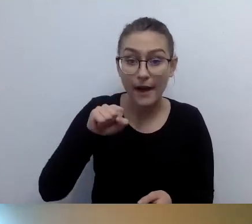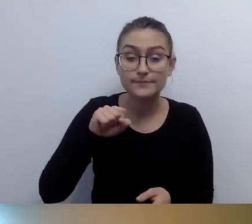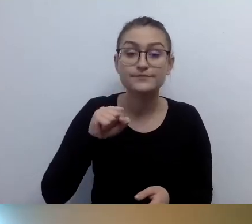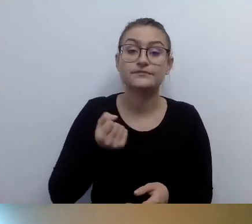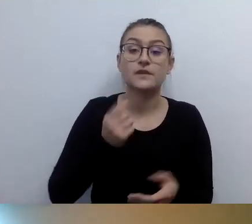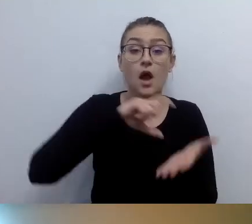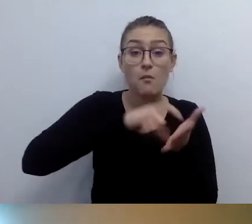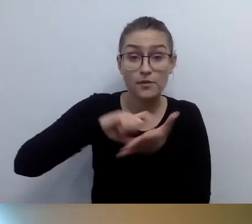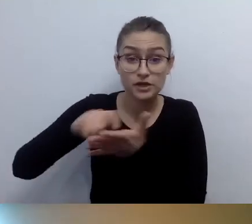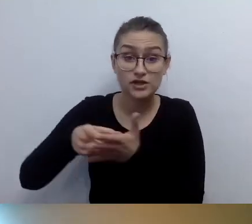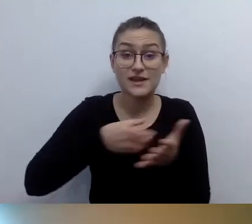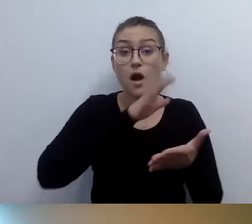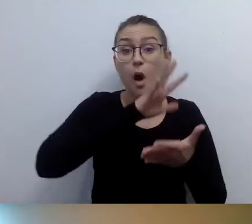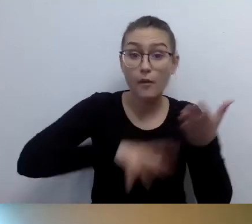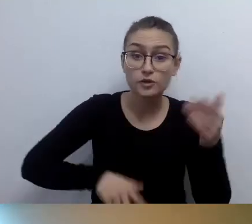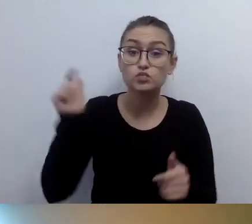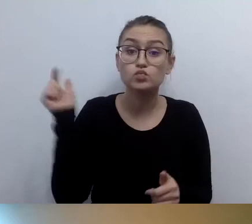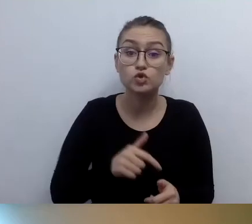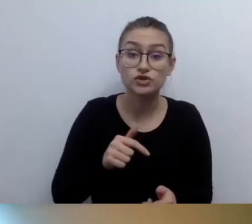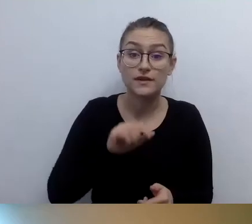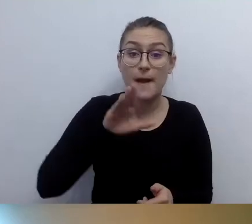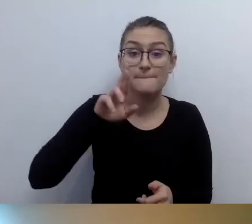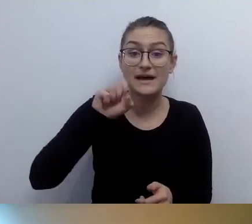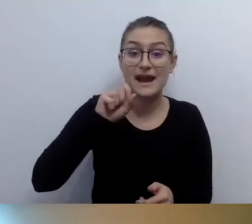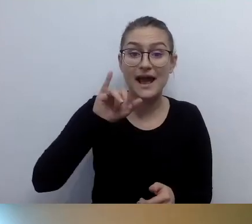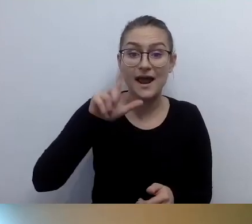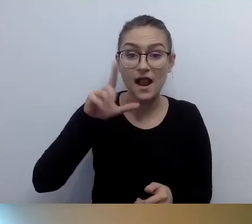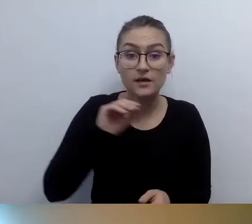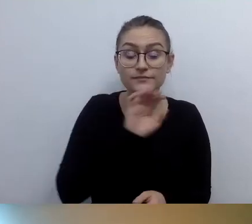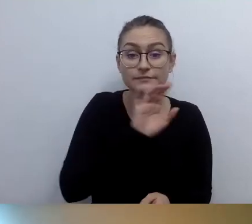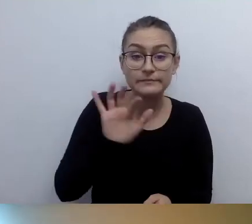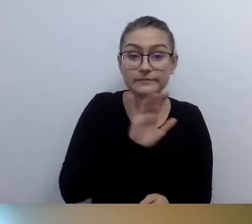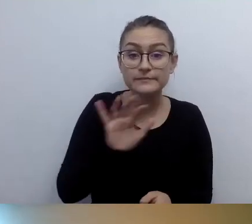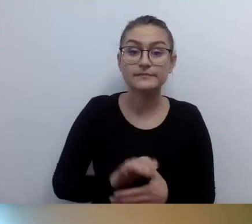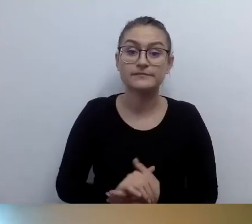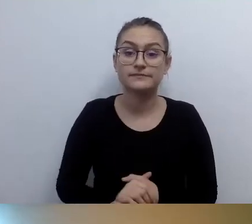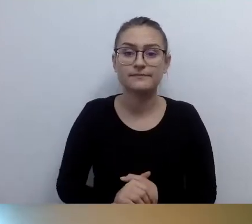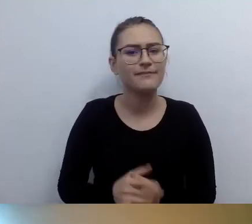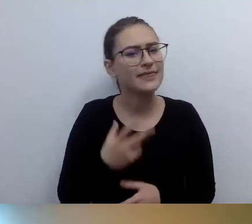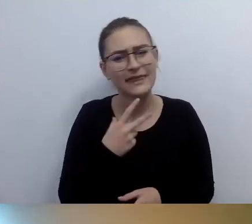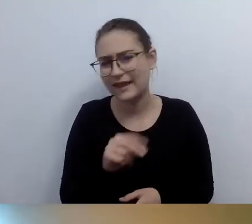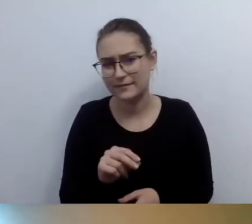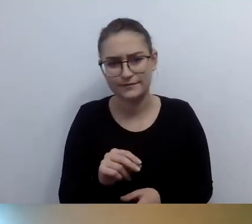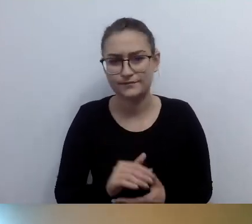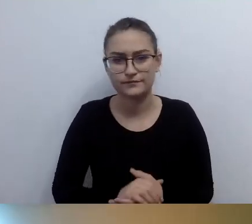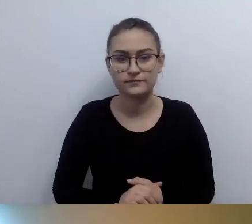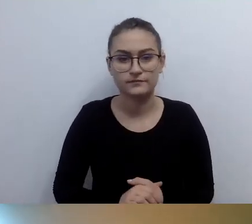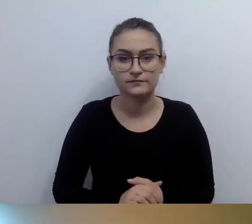Nie, nie muszą. Informacja dotykowa... Możemy przyjąć,